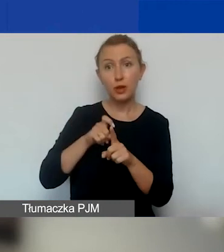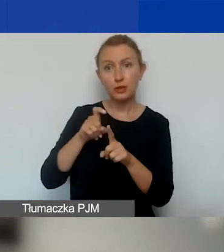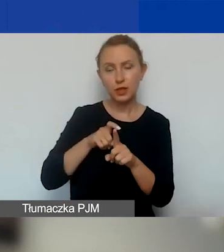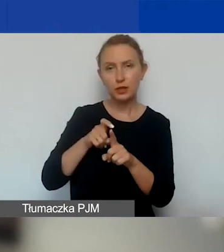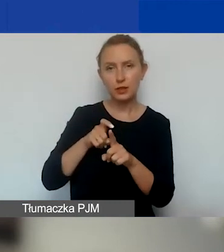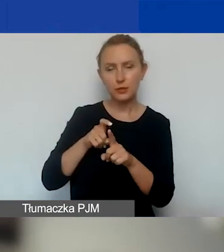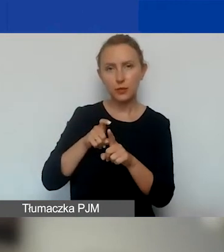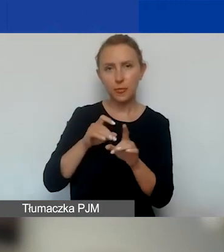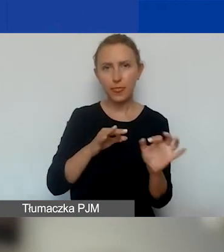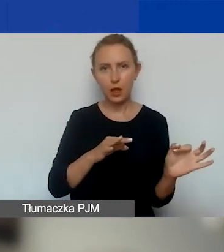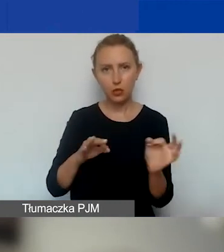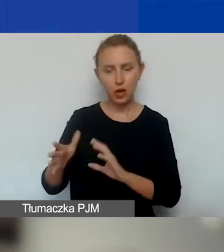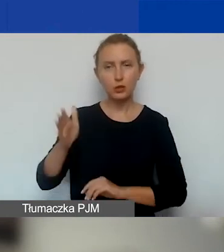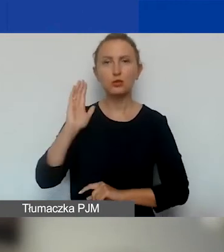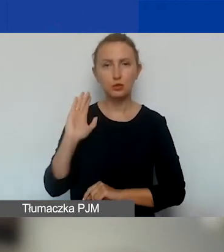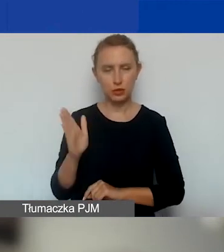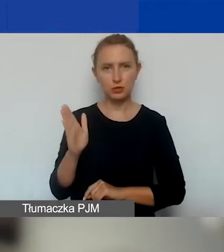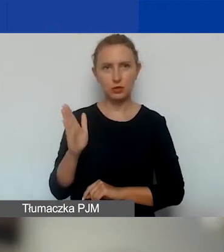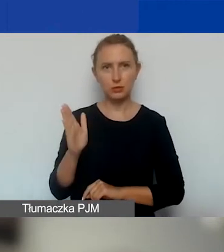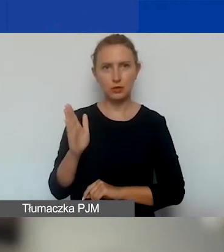na bieżąco będziemy ogłaszać